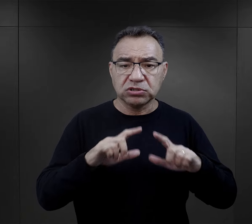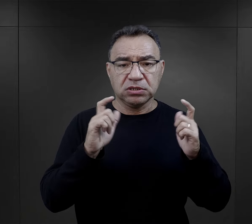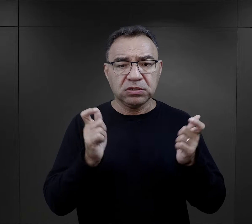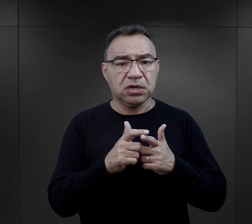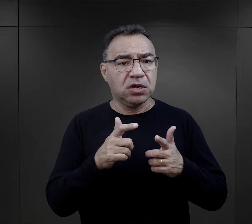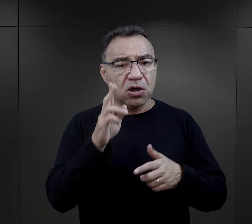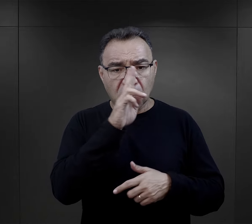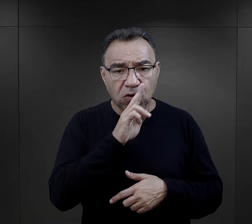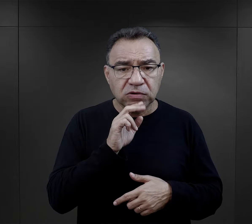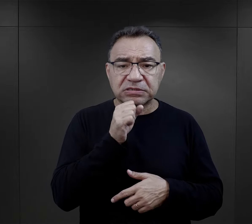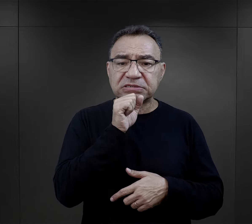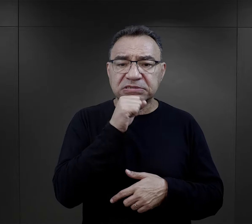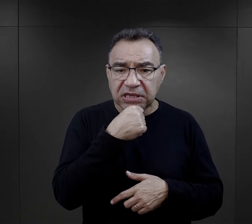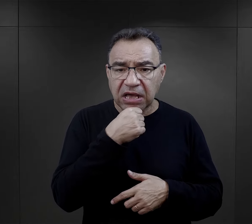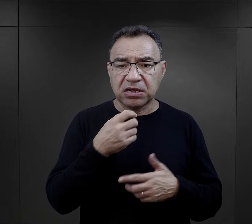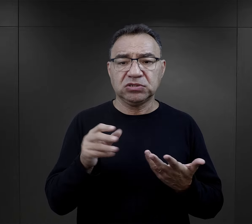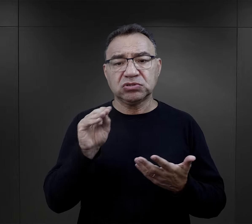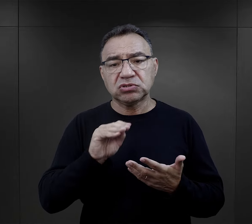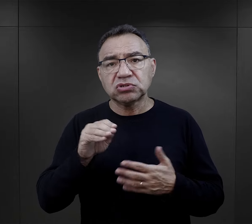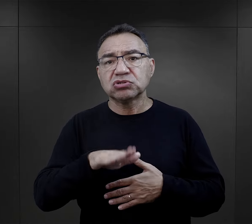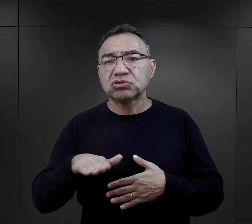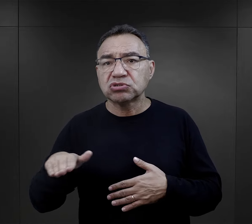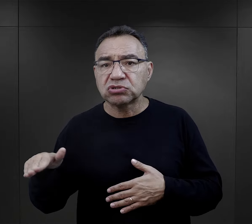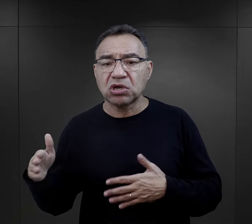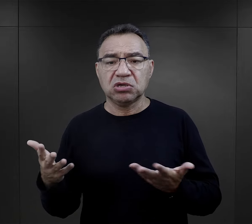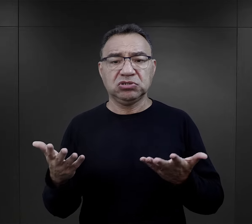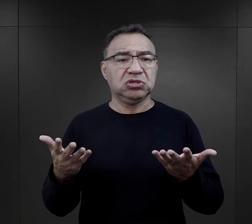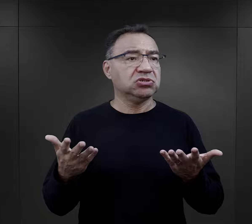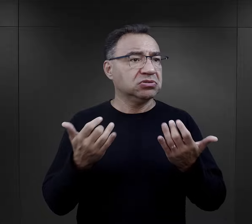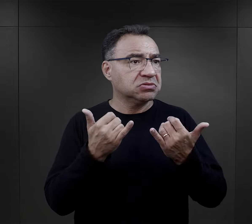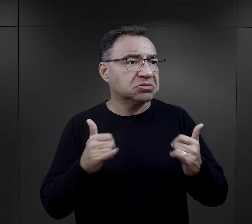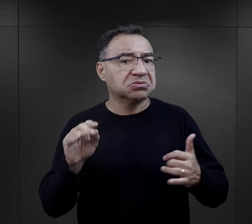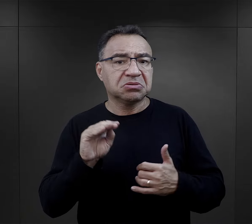byli rodzice starsi wiekiem, byli jeszcze inni, były dzieci.